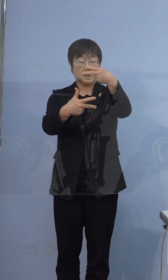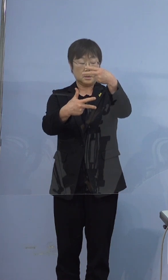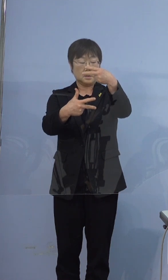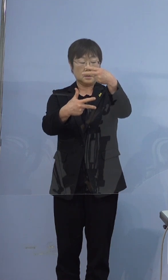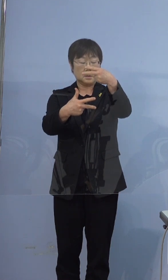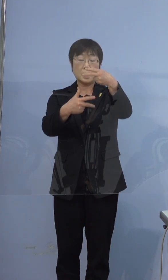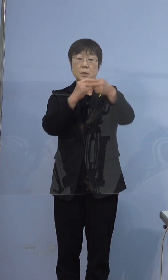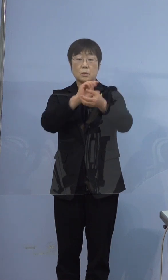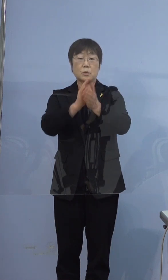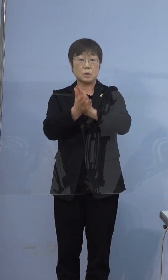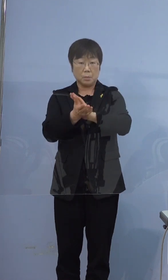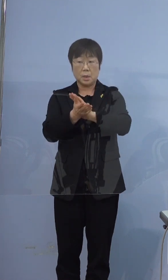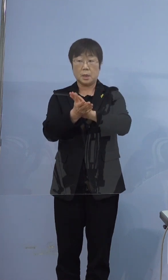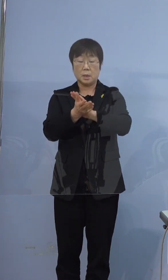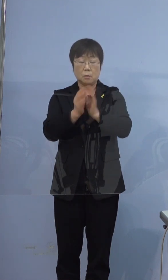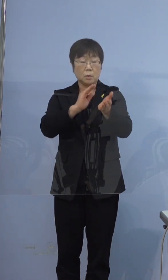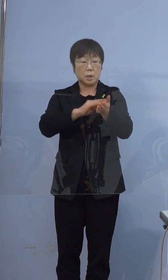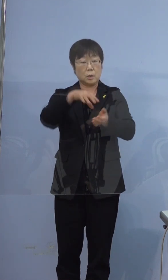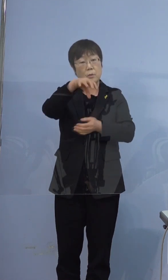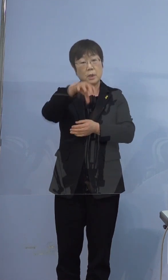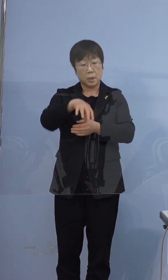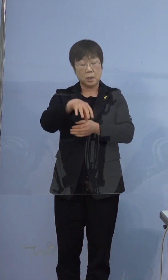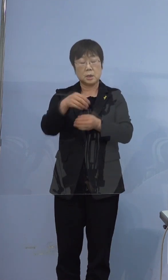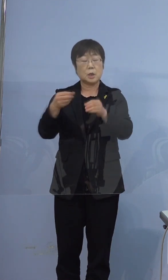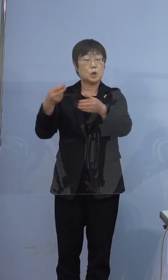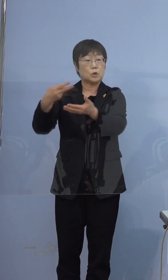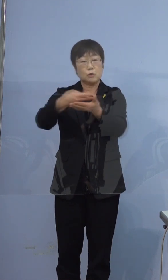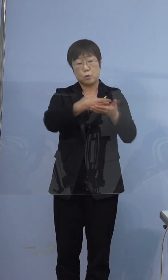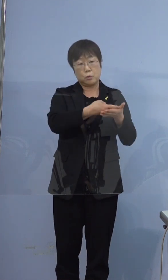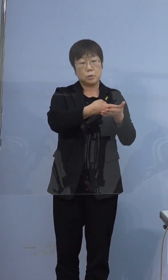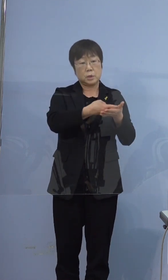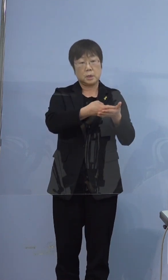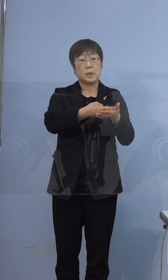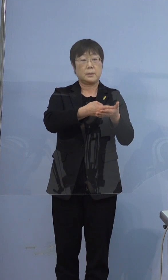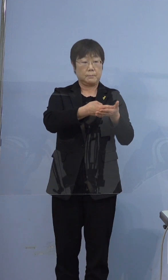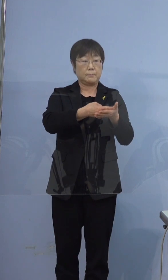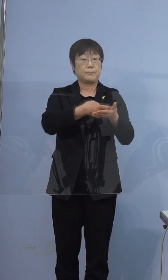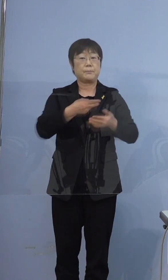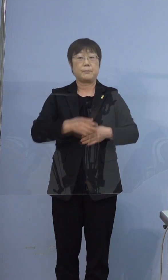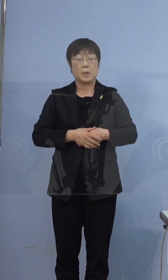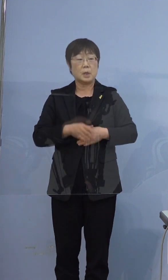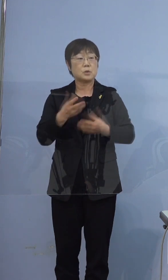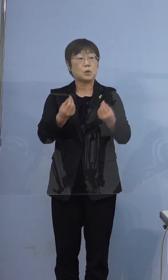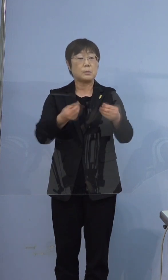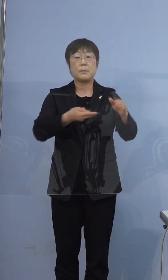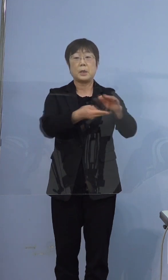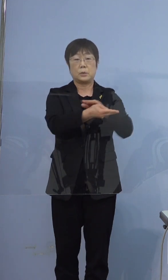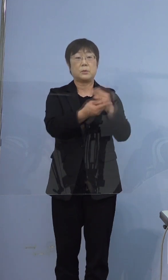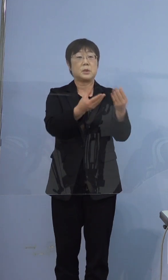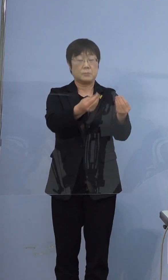徳島県内の医療機関に救急車で搬送され そのまま入院されました